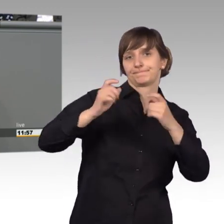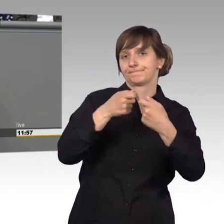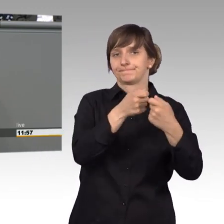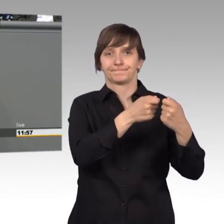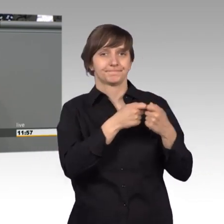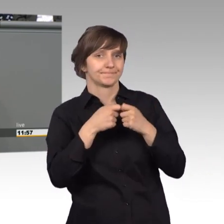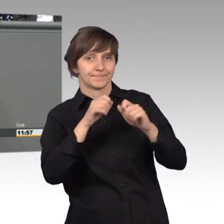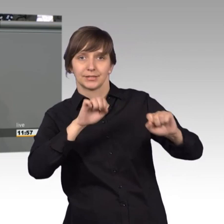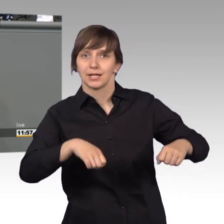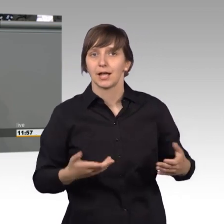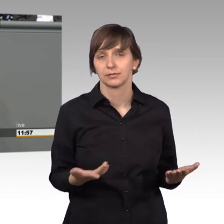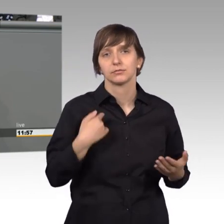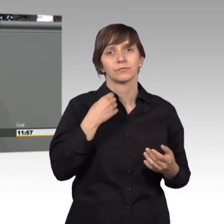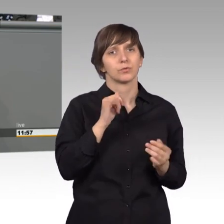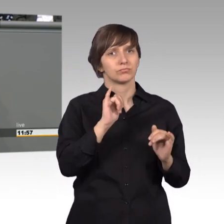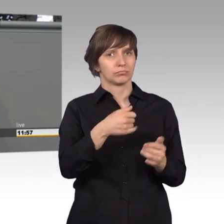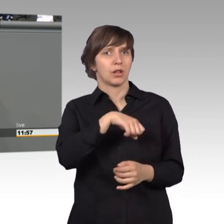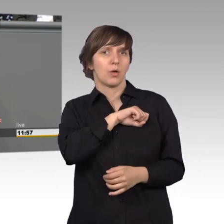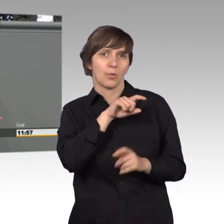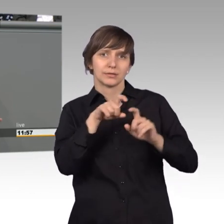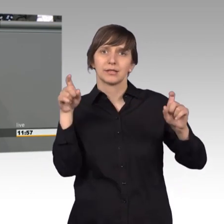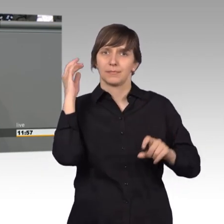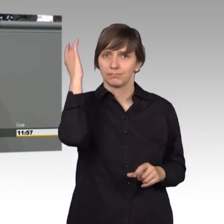ich finde, das lohnt sich darüber nachzudenken und was mich